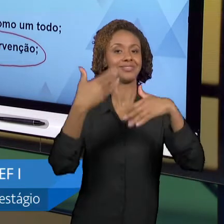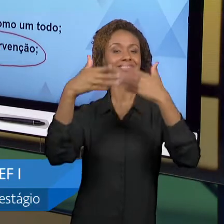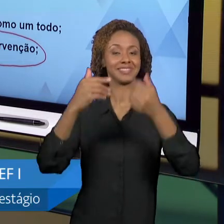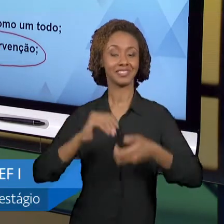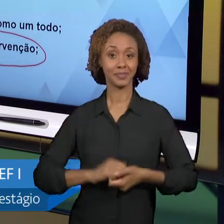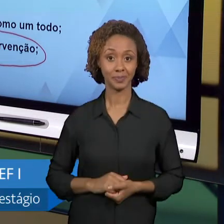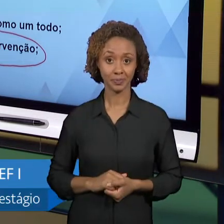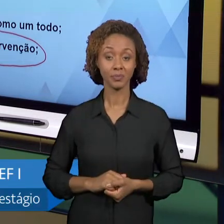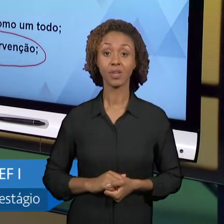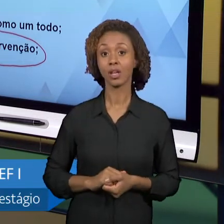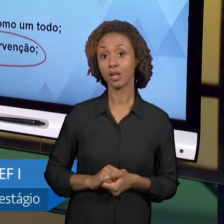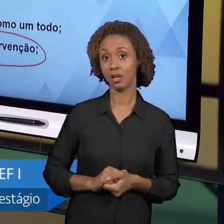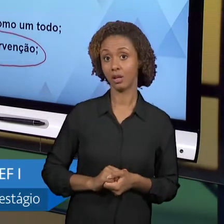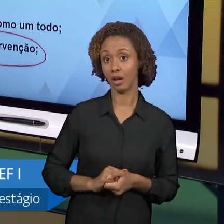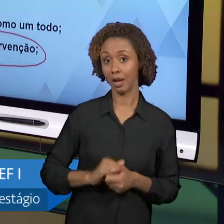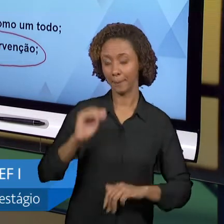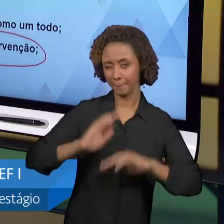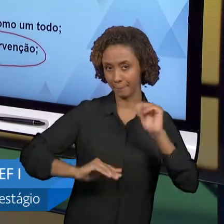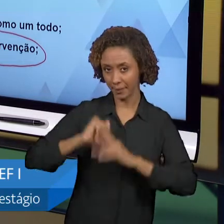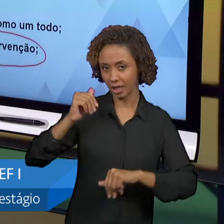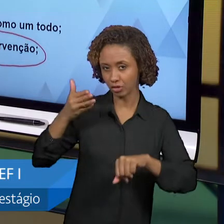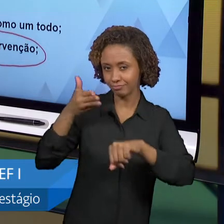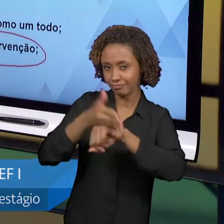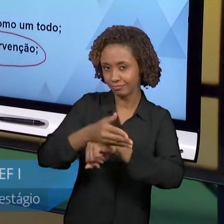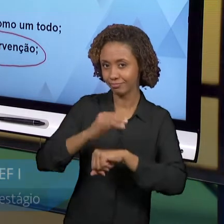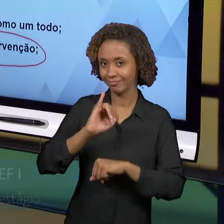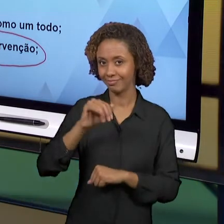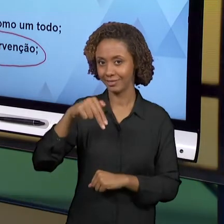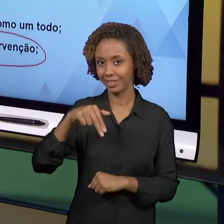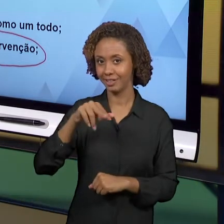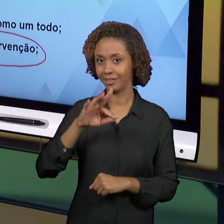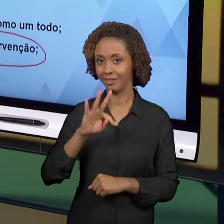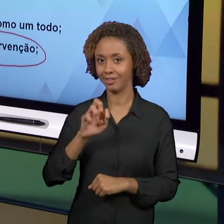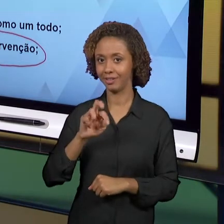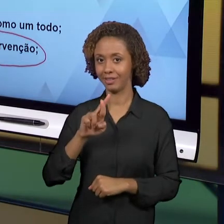CONSEGUIU FAZER UM PLANO, PENSAR SOBRE TEMAS,